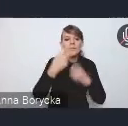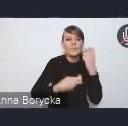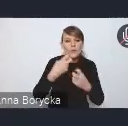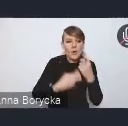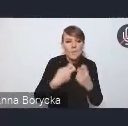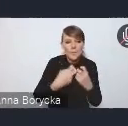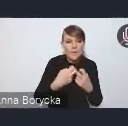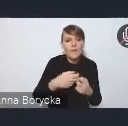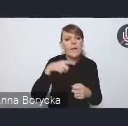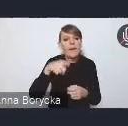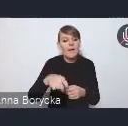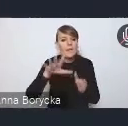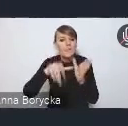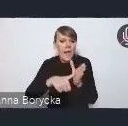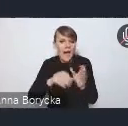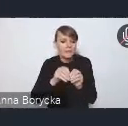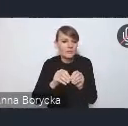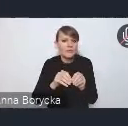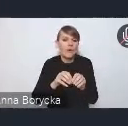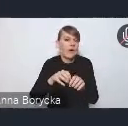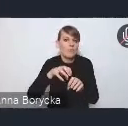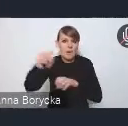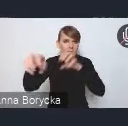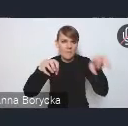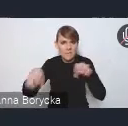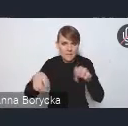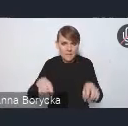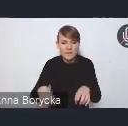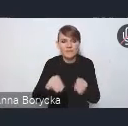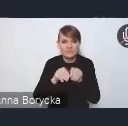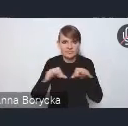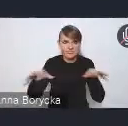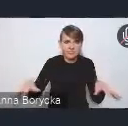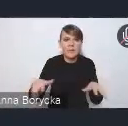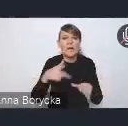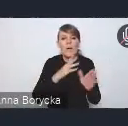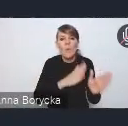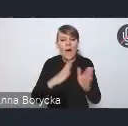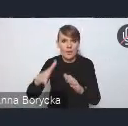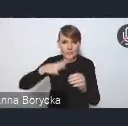Dostrzegamy, że suburbanizacja jest zjawiskiem powszechnym